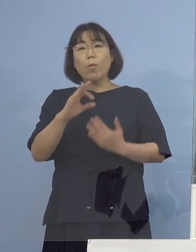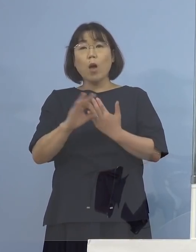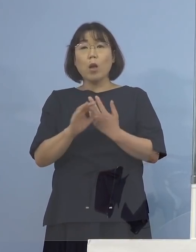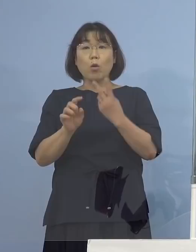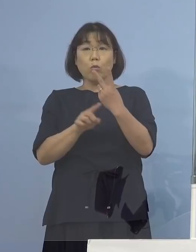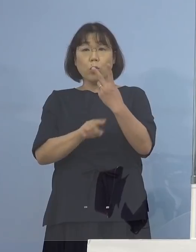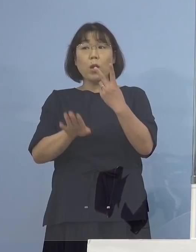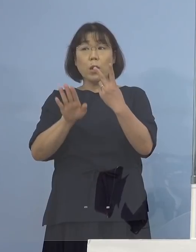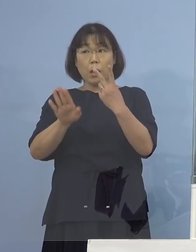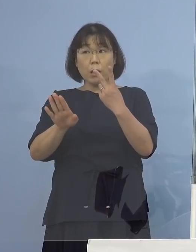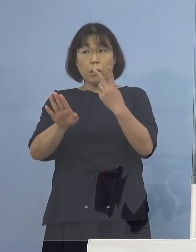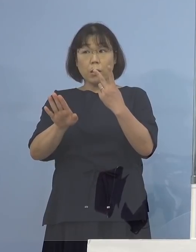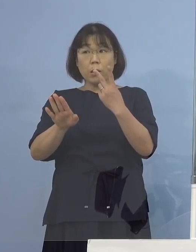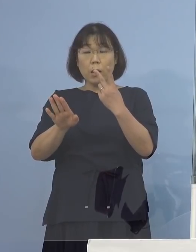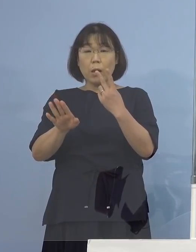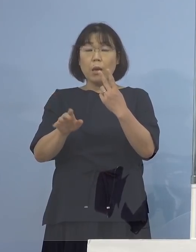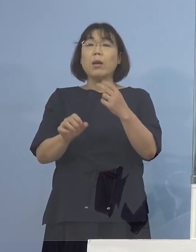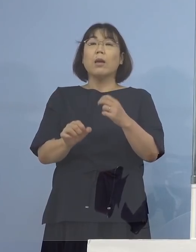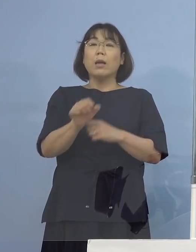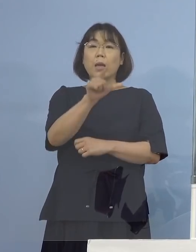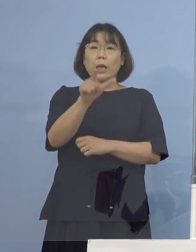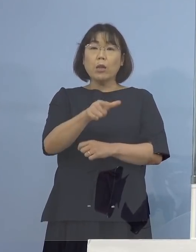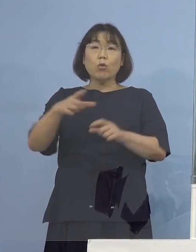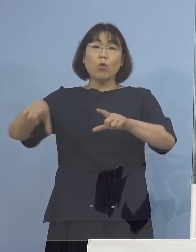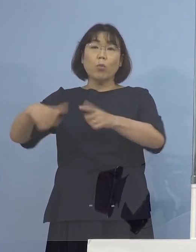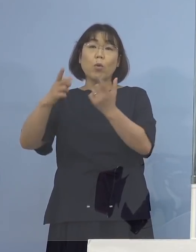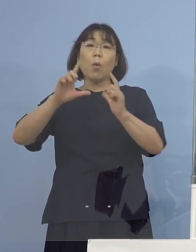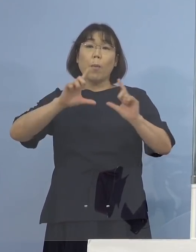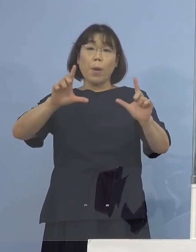週に月曜日と木曜日に発表していく という話があったと思うんですけれど